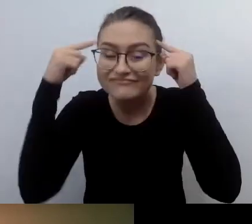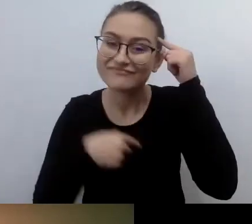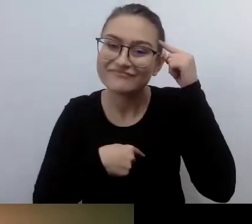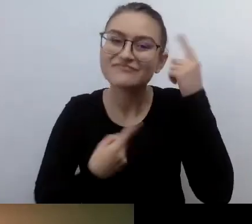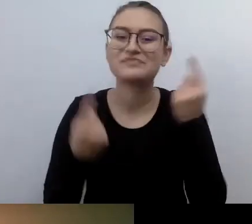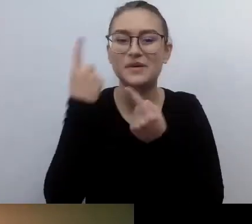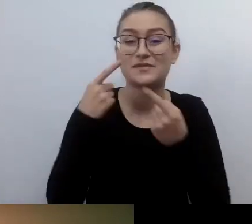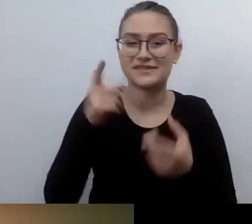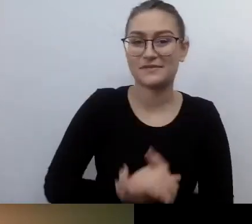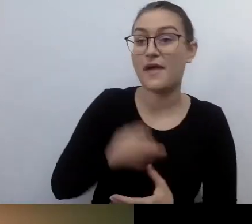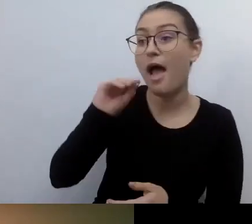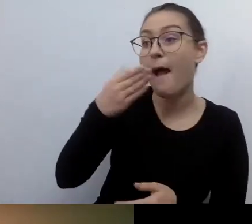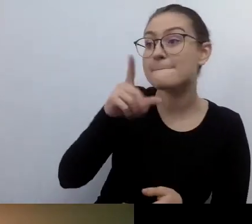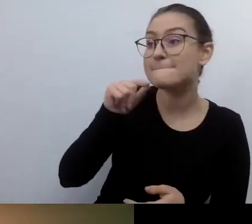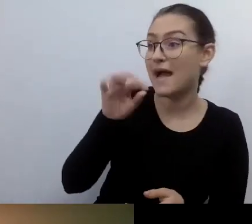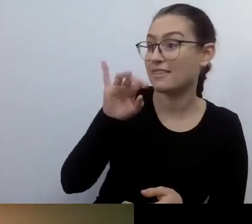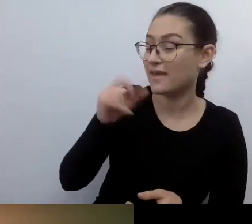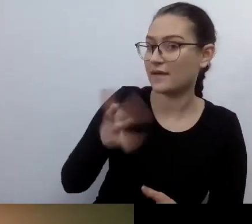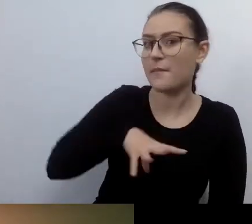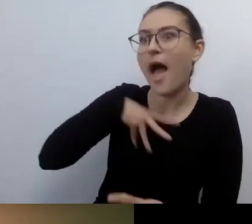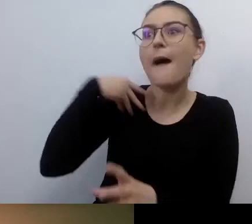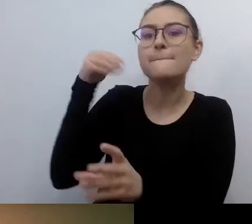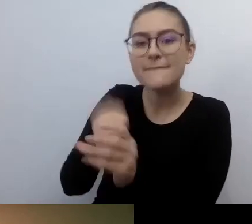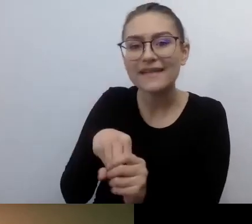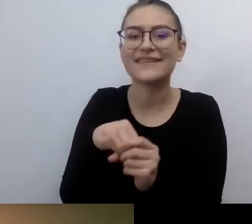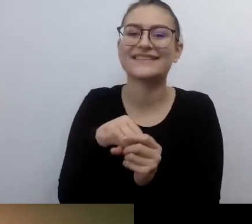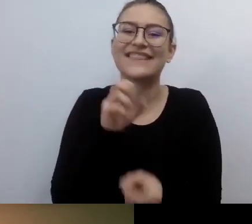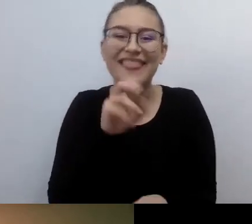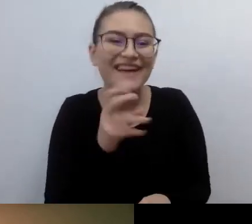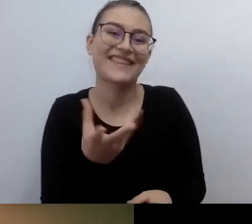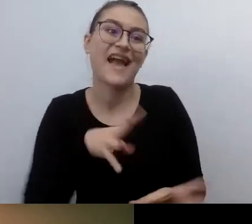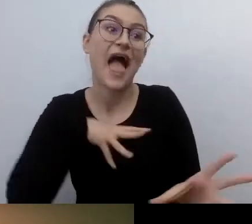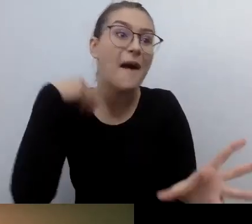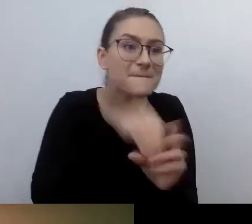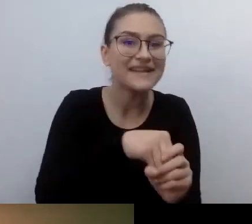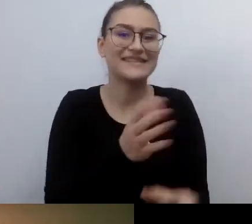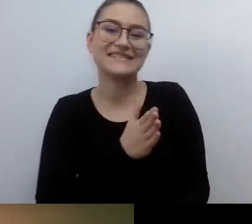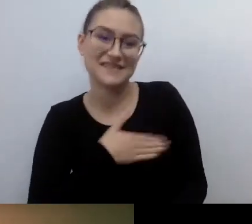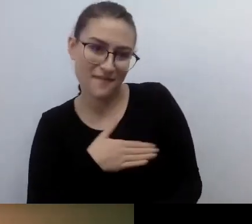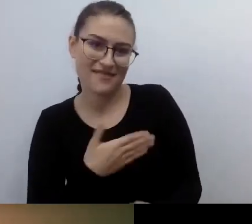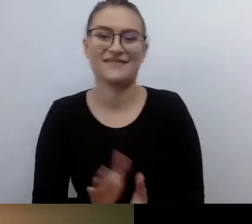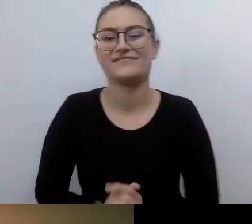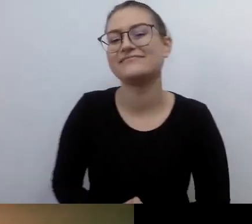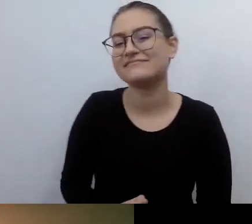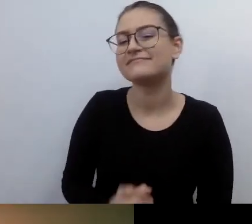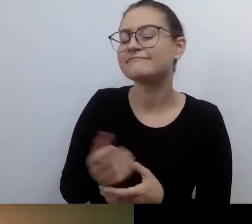Sympatyczne. Empatyczne, ale i sympatyczne. Powoli zacząłem się do tego przyzwyczajać.